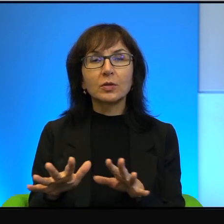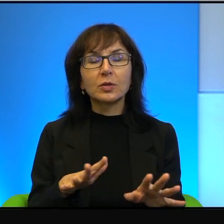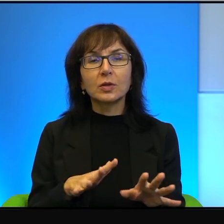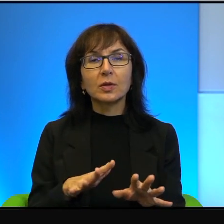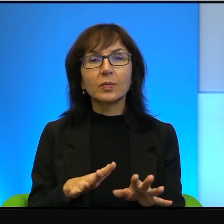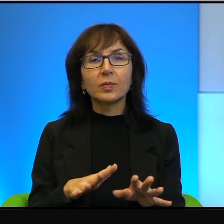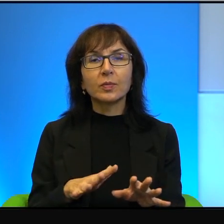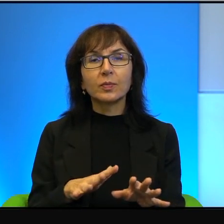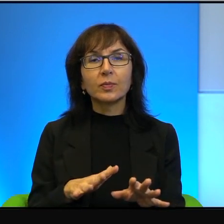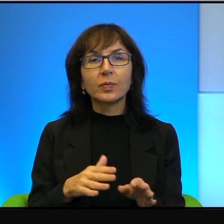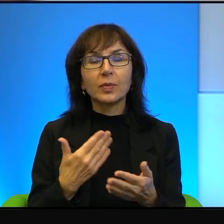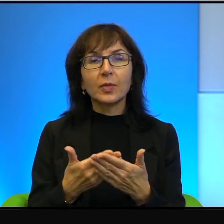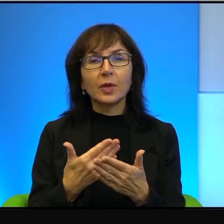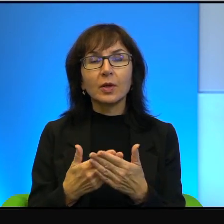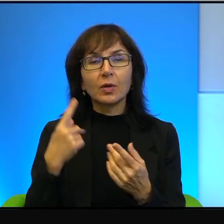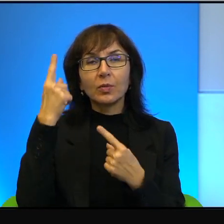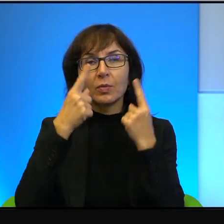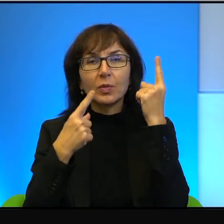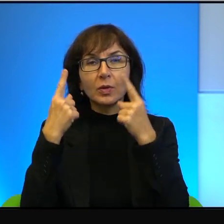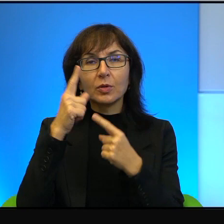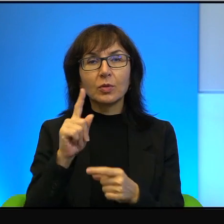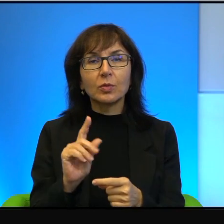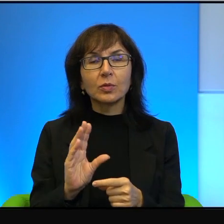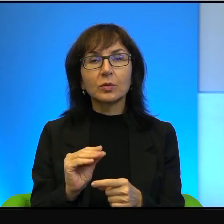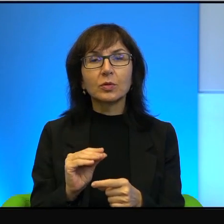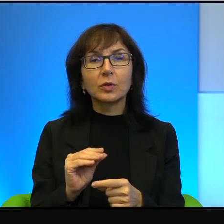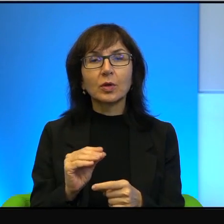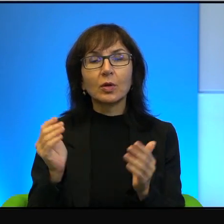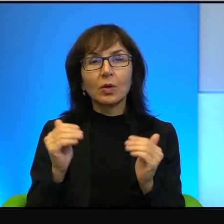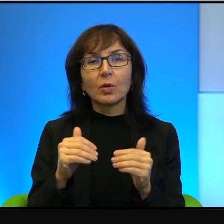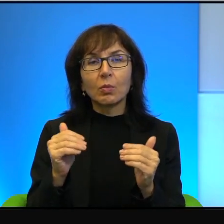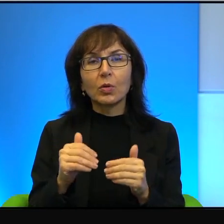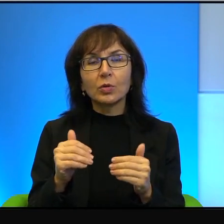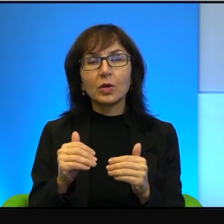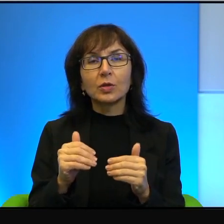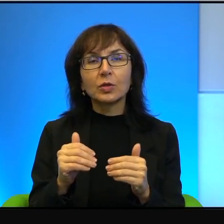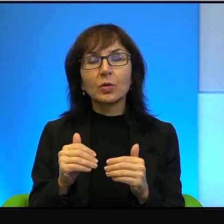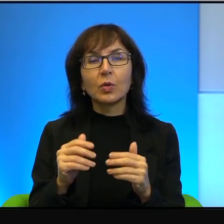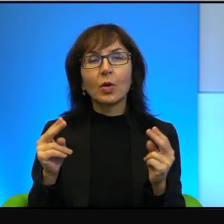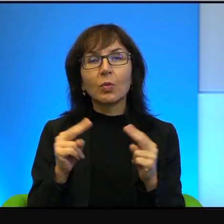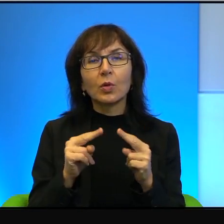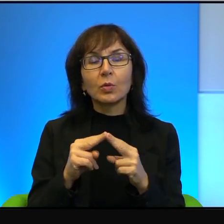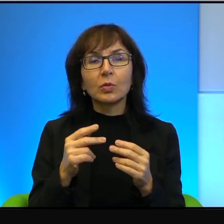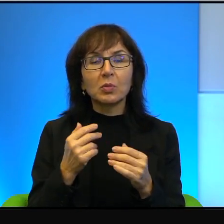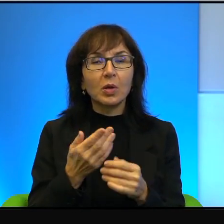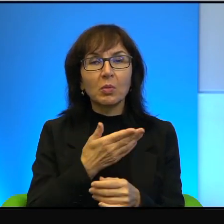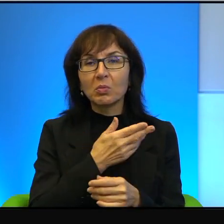i dlatego myślą, że tutaj, tutaj można jakoś się dogadać, skoro nie można się dogadać. No i niestety tak